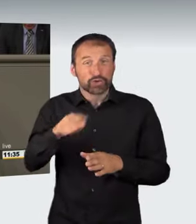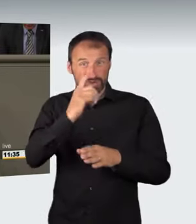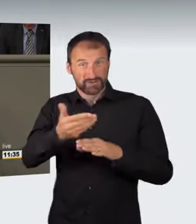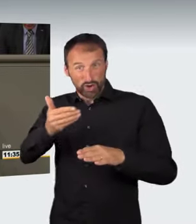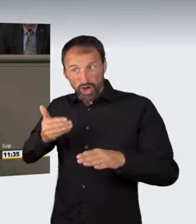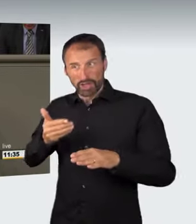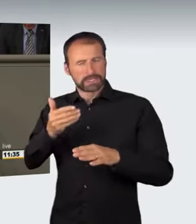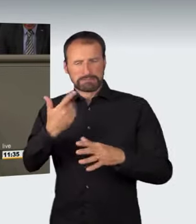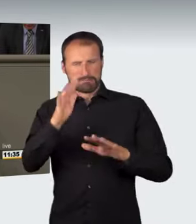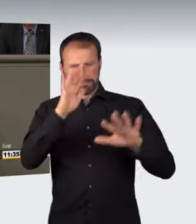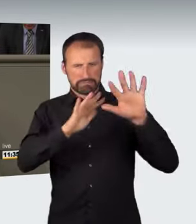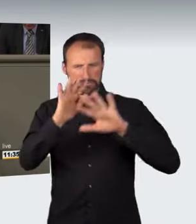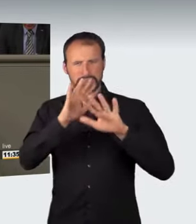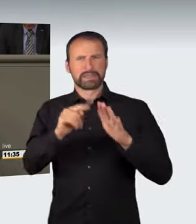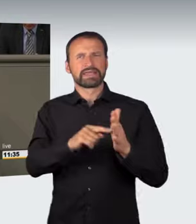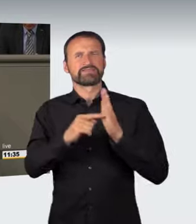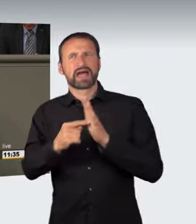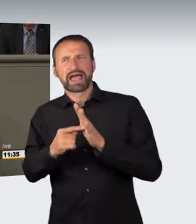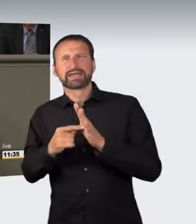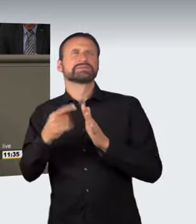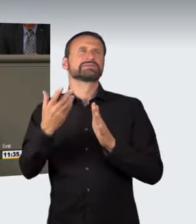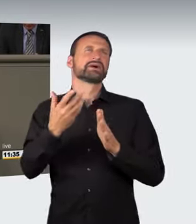mit Hinweisen auf Belange der Allgemeinheit bestimmen lässt.